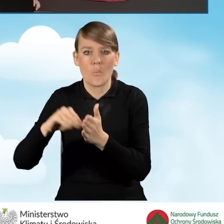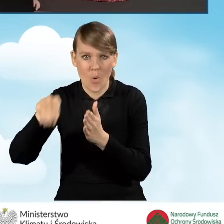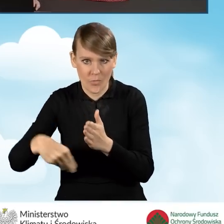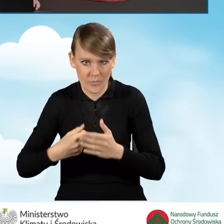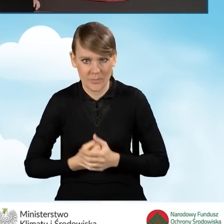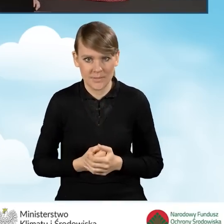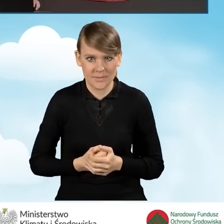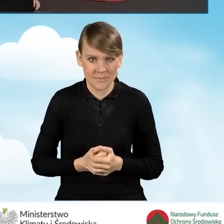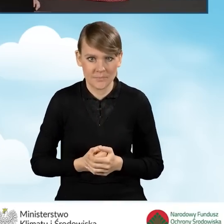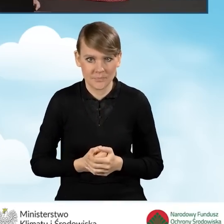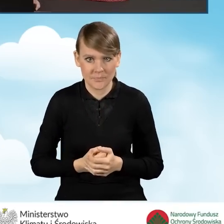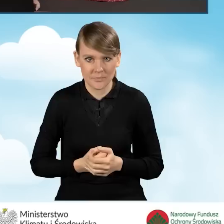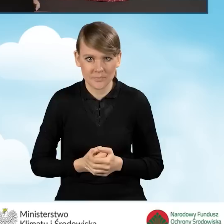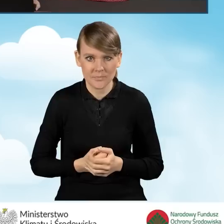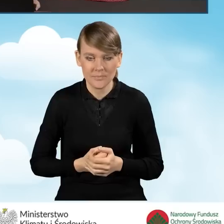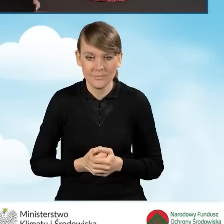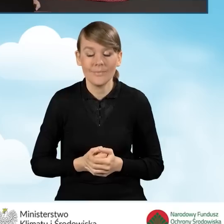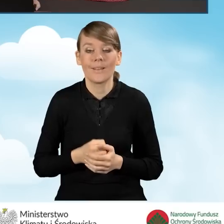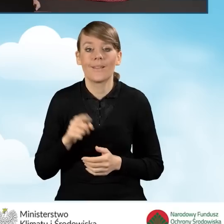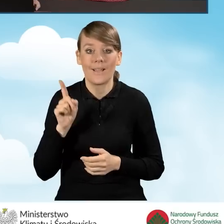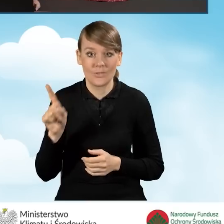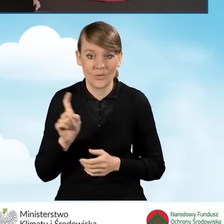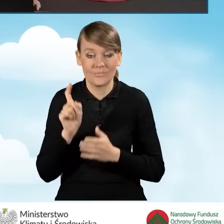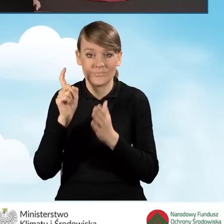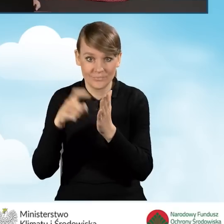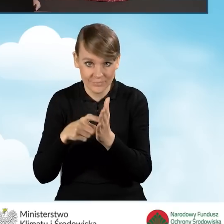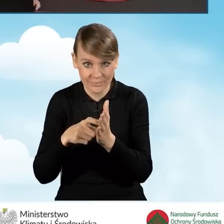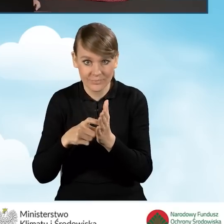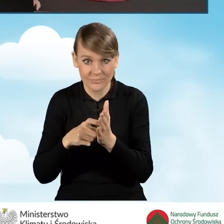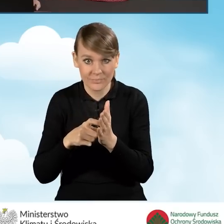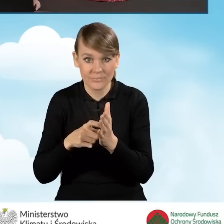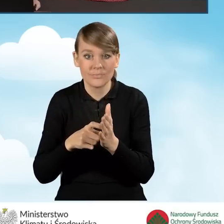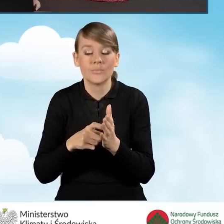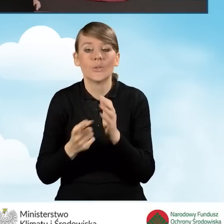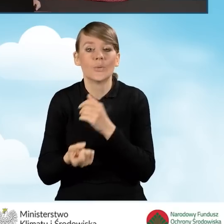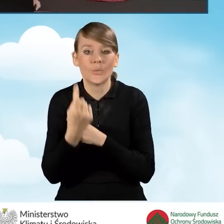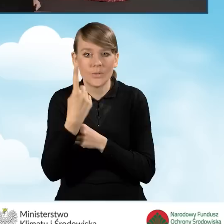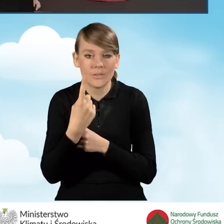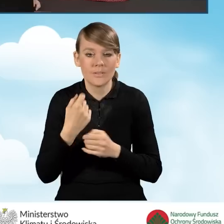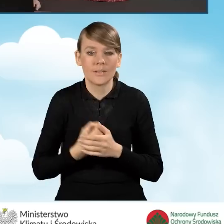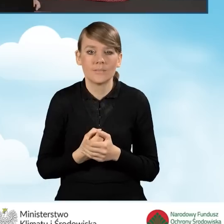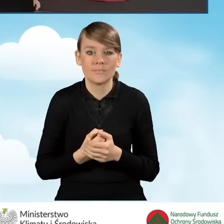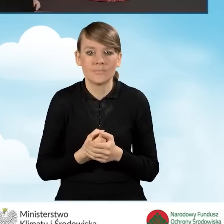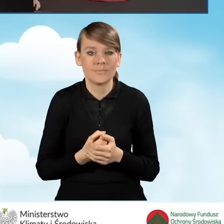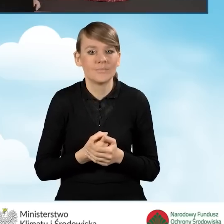Natomiast kliknięcie tej ikonki powoduje, że utracimy możliwość